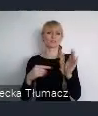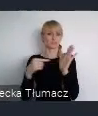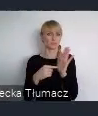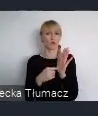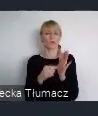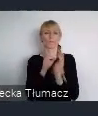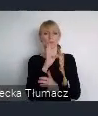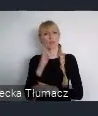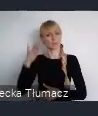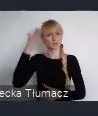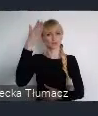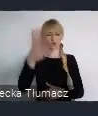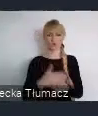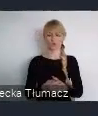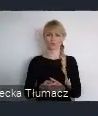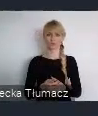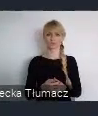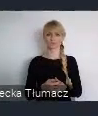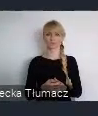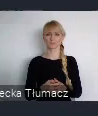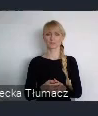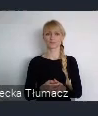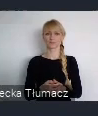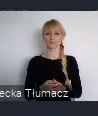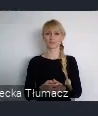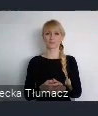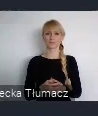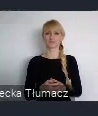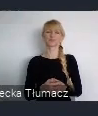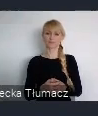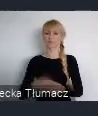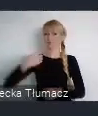Przewidzieliśmy szereg możliwości dla różnych interresariuszy.